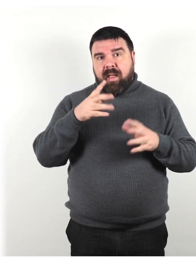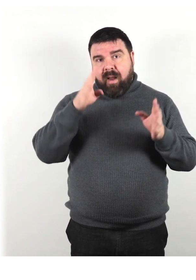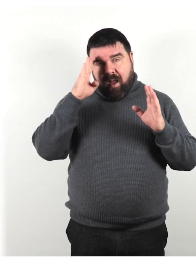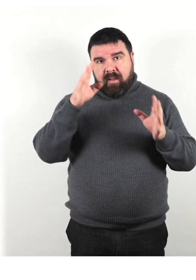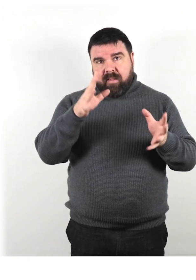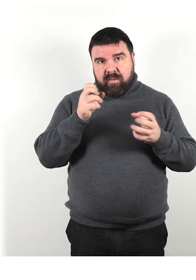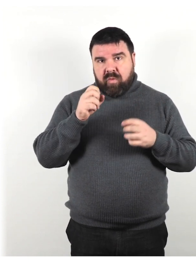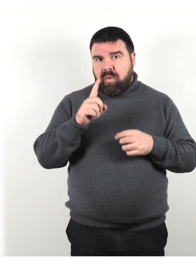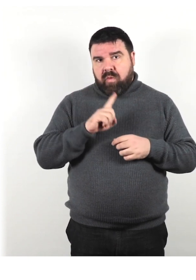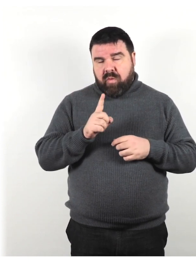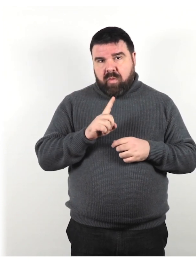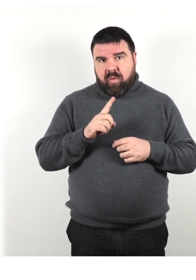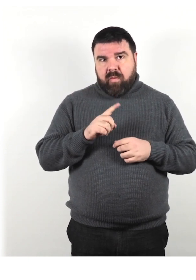Non parlare con la testa girata.